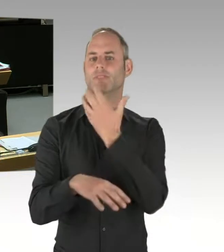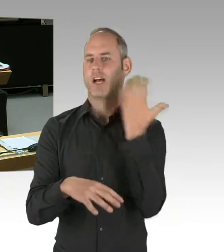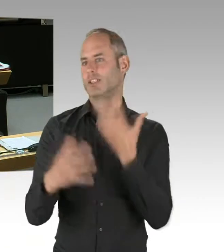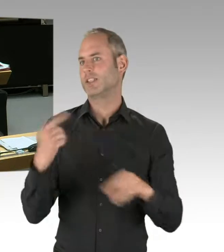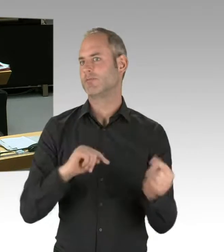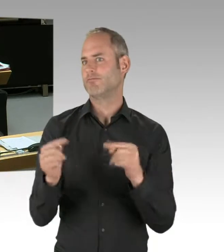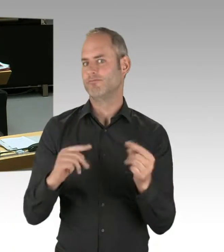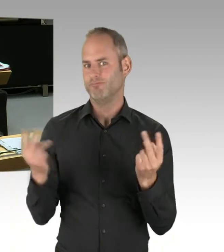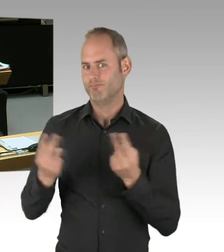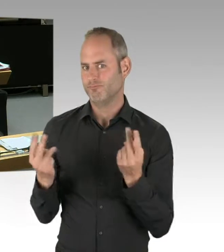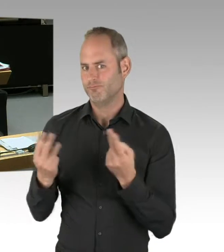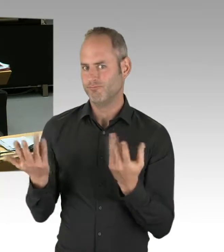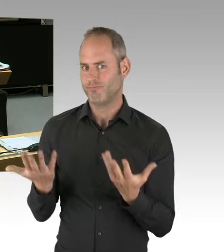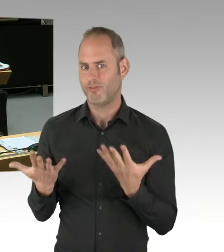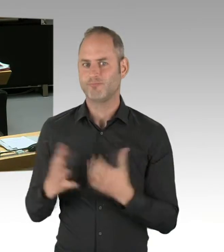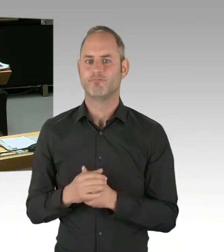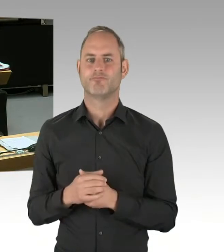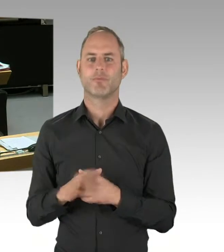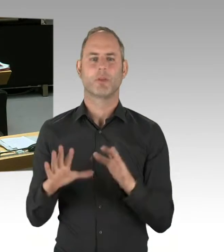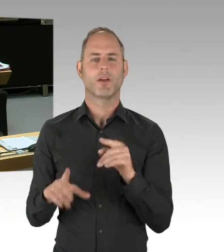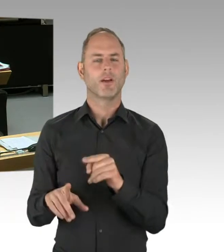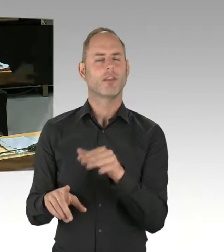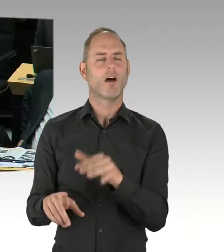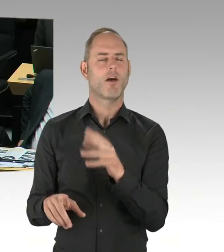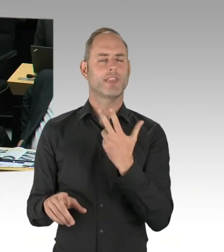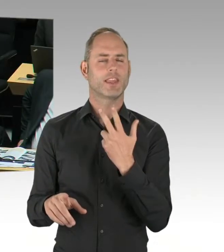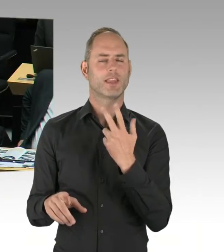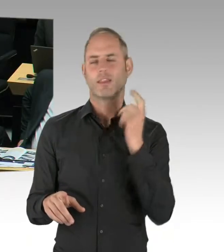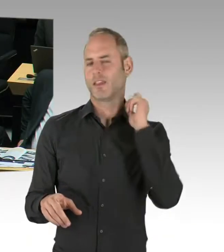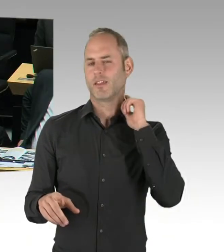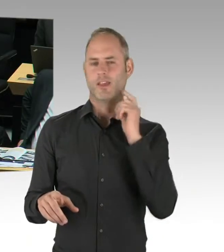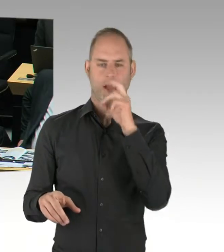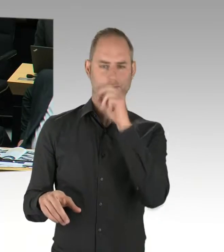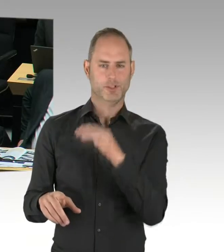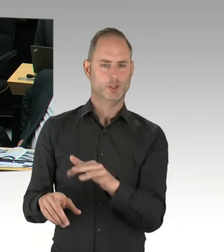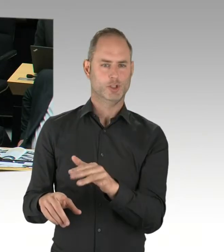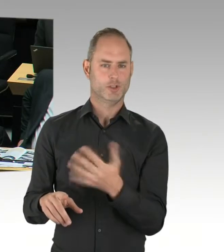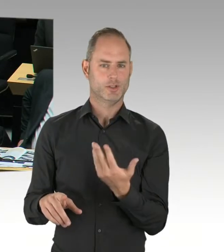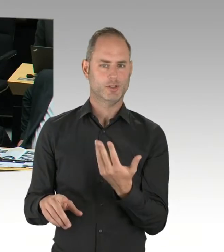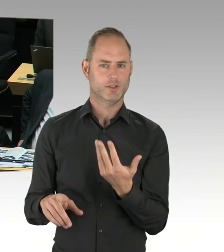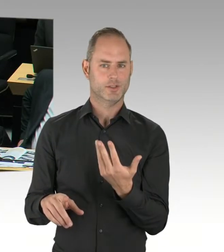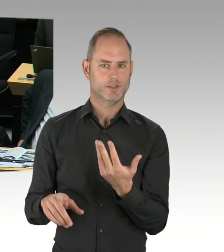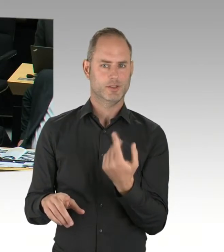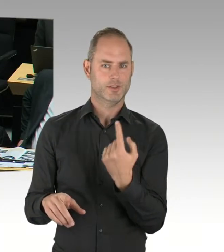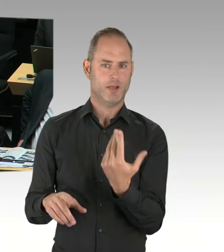Die soziale Marktwirtschaft funktioniert in Deutschland und besteht in Deutschland.